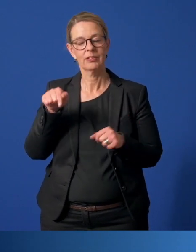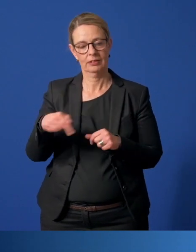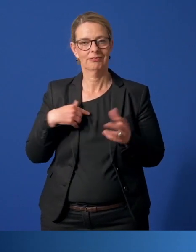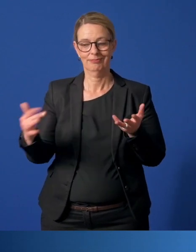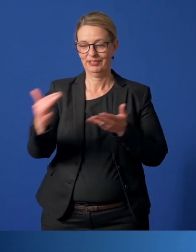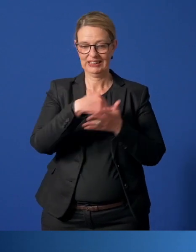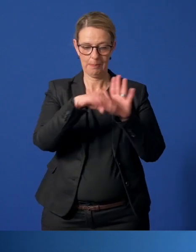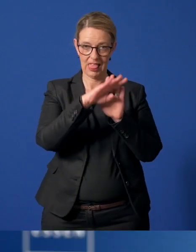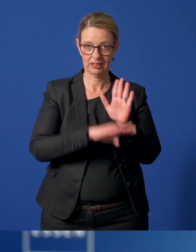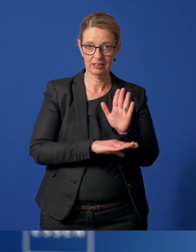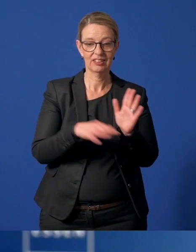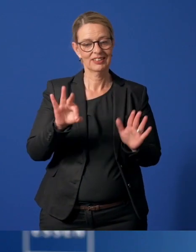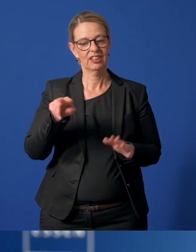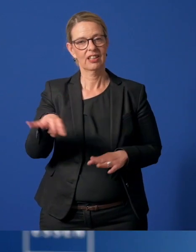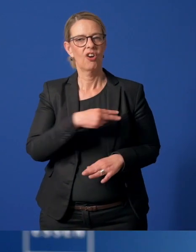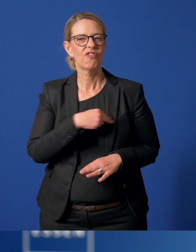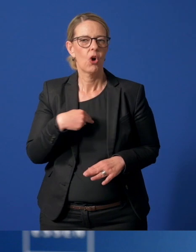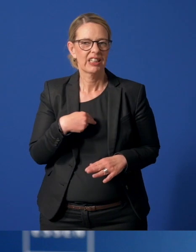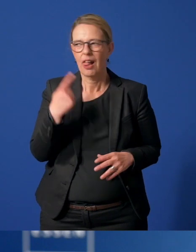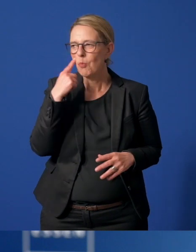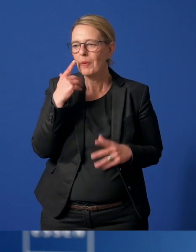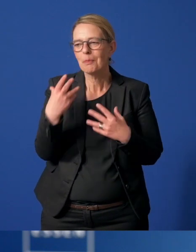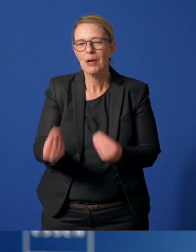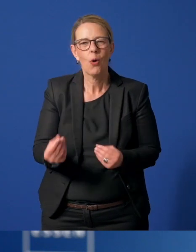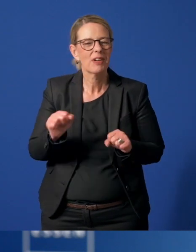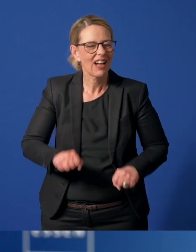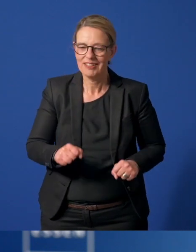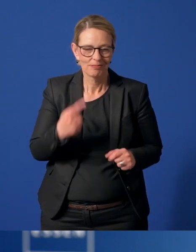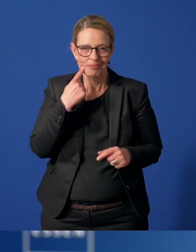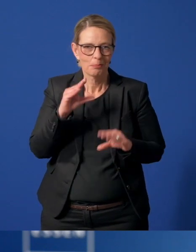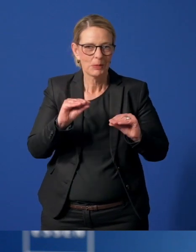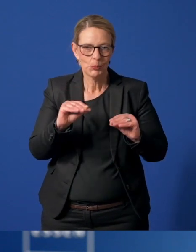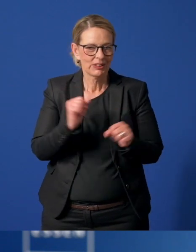zusammengestellt. Da die Vergünstigungen zurzeit natürlich nicht alle nutzbar sind, die mit der Karte